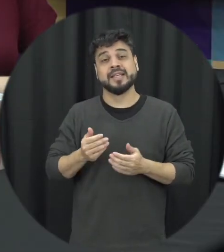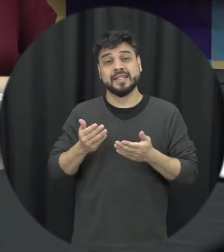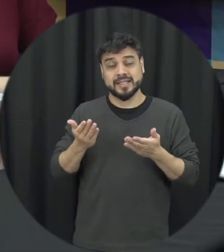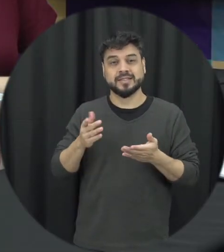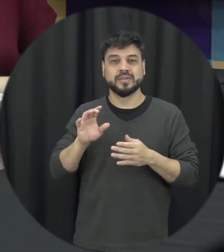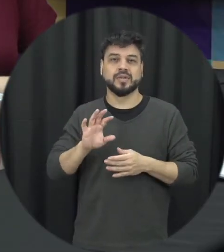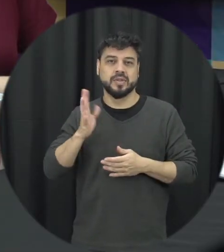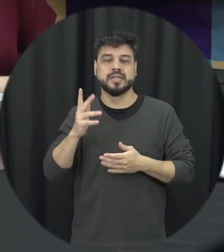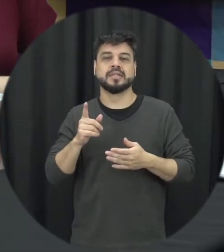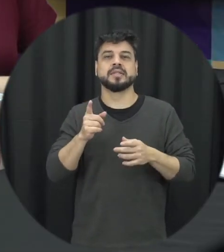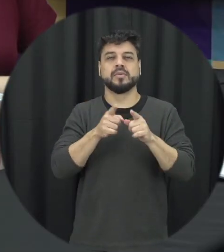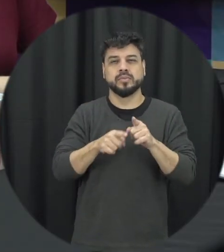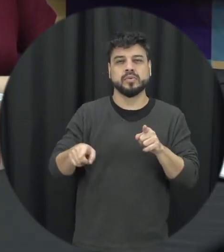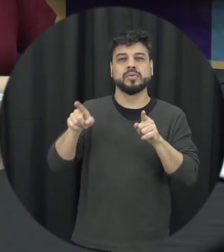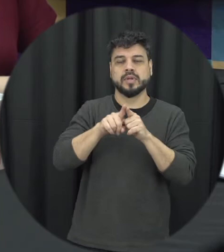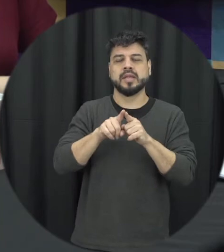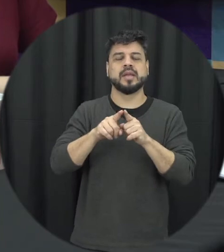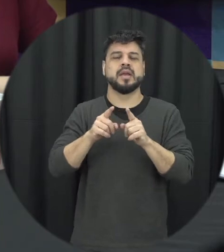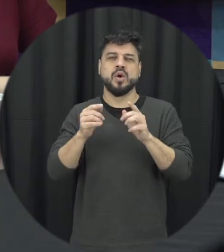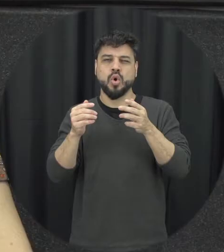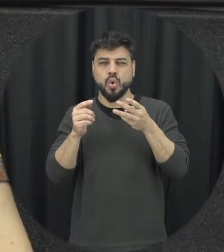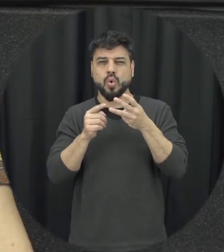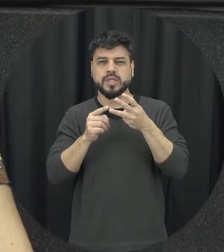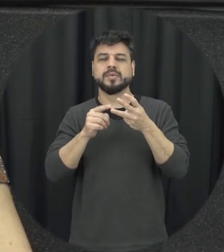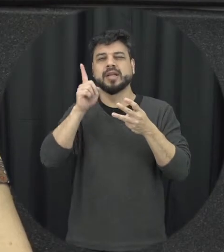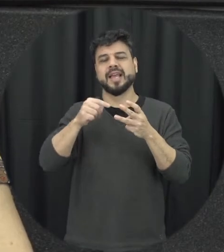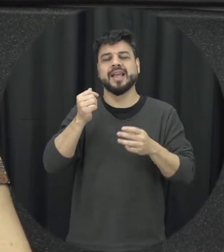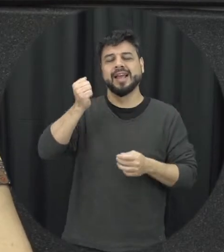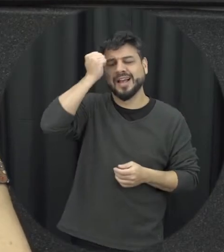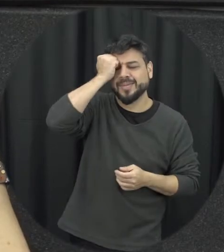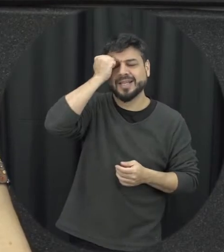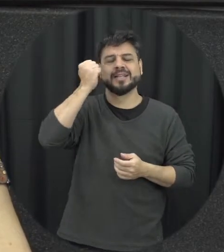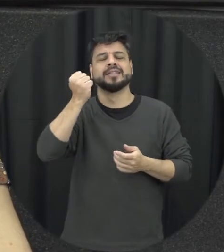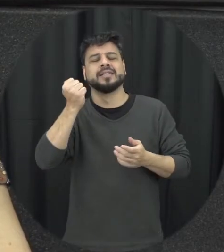essa última etapa onde tem a questão da Promessa né do arrependimento é também é chamada de lua